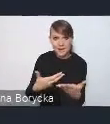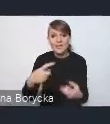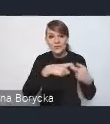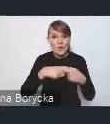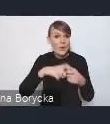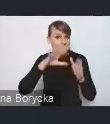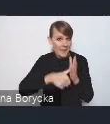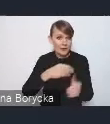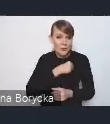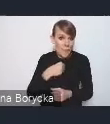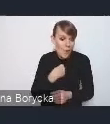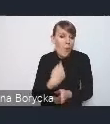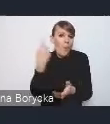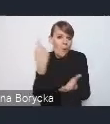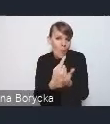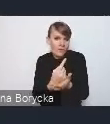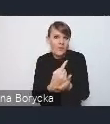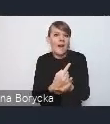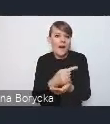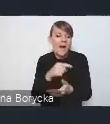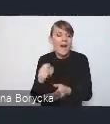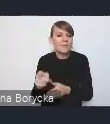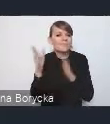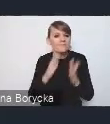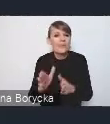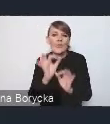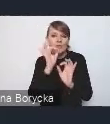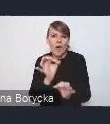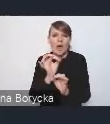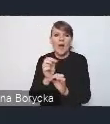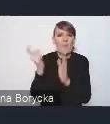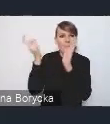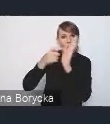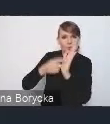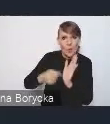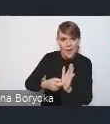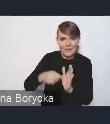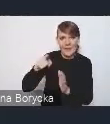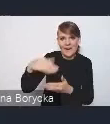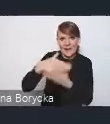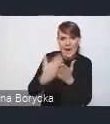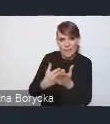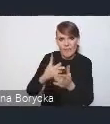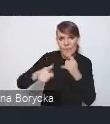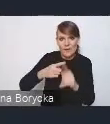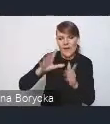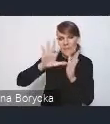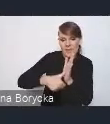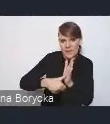sformułować dobre postulaty do Krajowej Polityki Miejskiej, wypracować nasze stanowisko w tej sprawie.